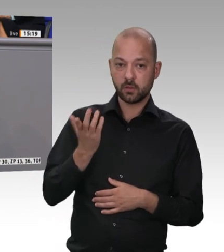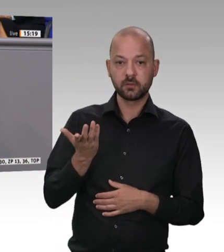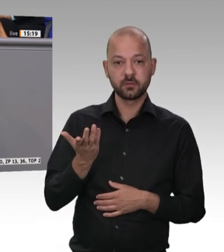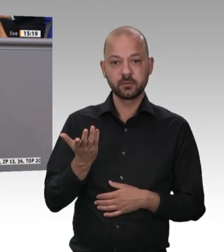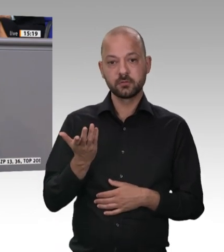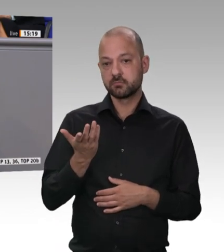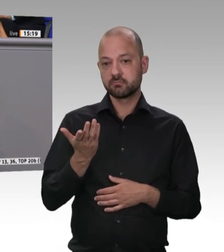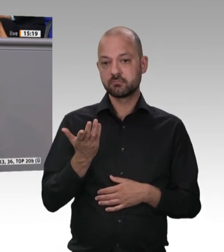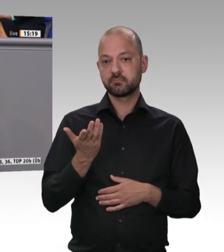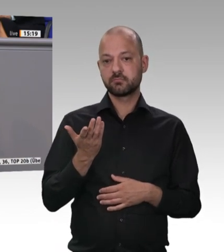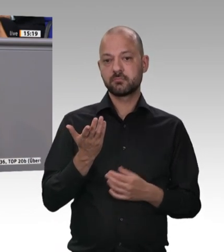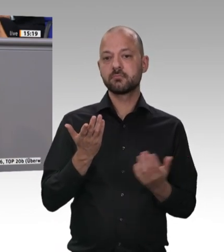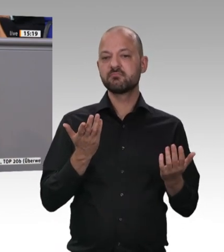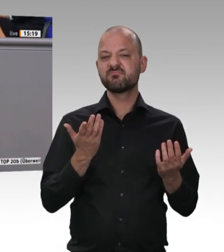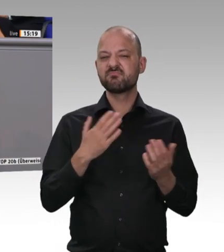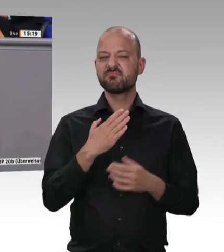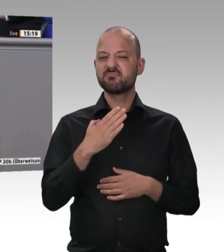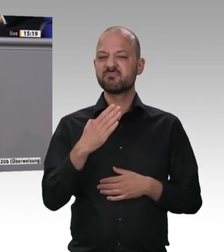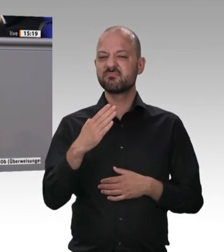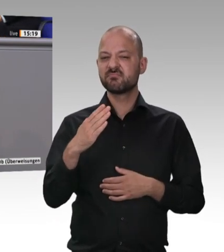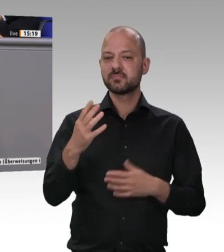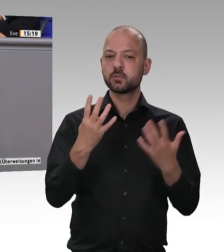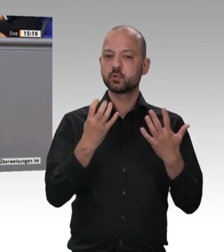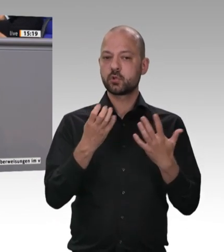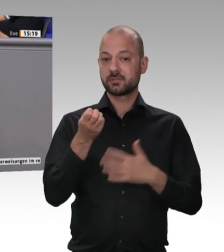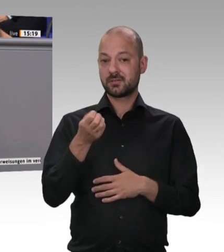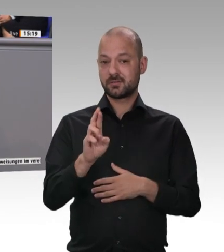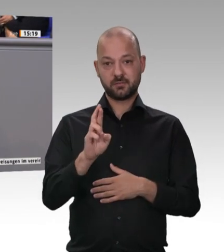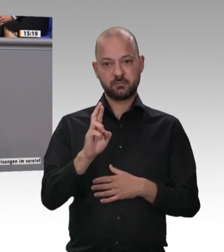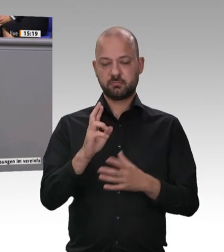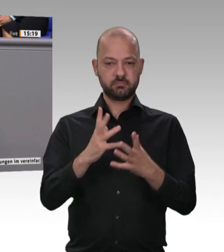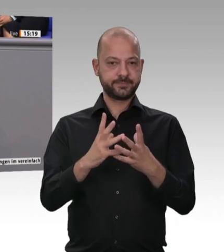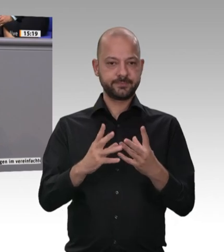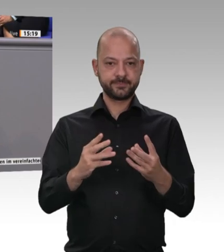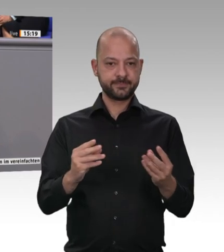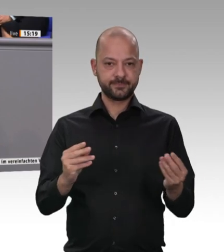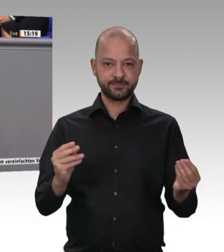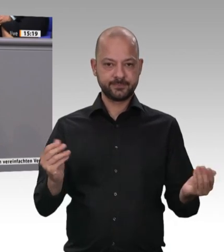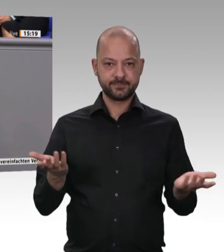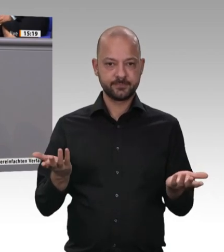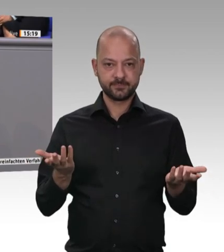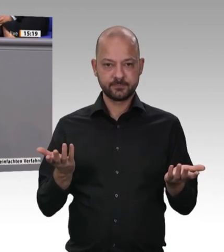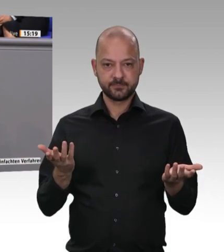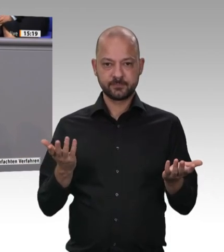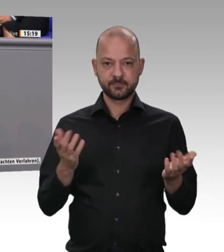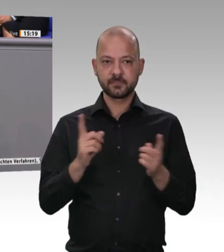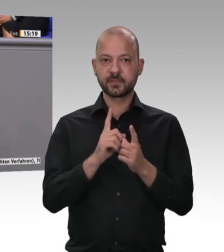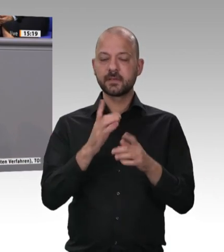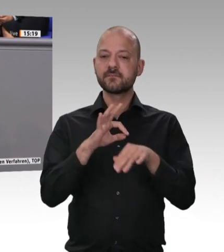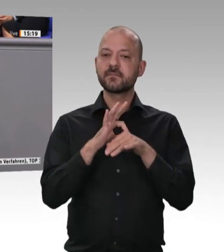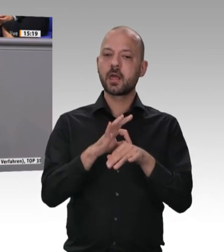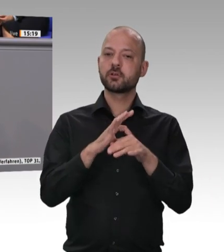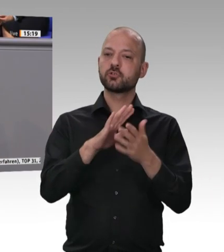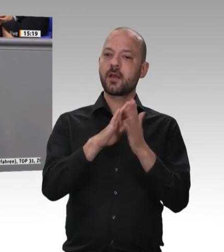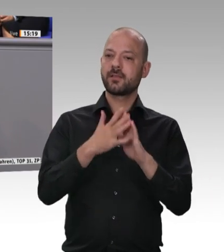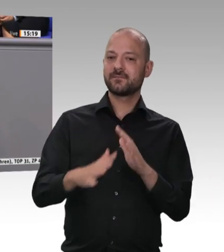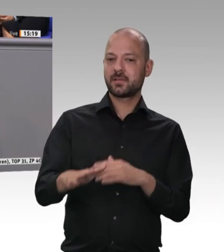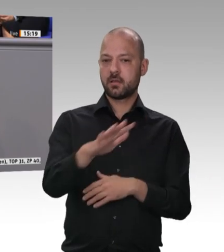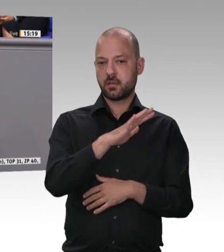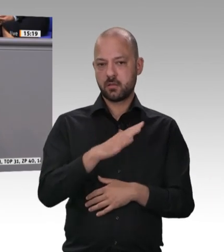Aber unser Hunger wird mittlerweile industriell von diesen großen Fleischfabriken gestillt.